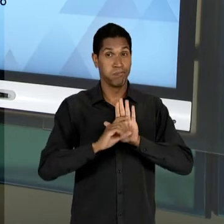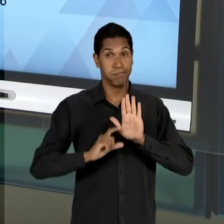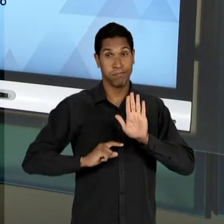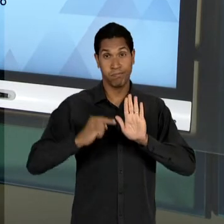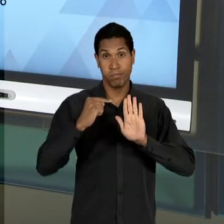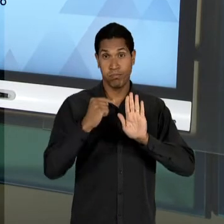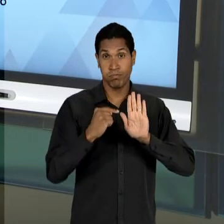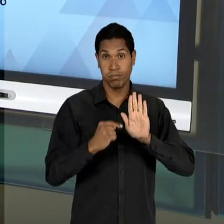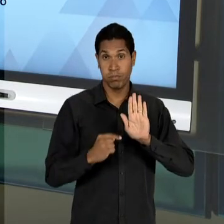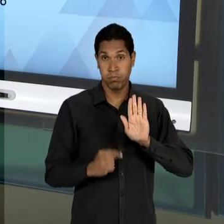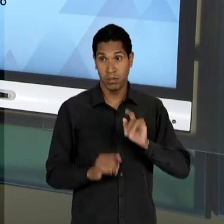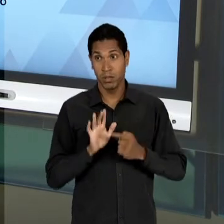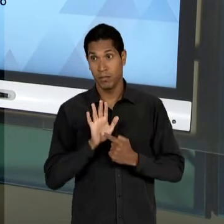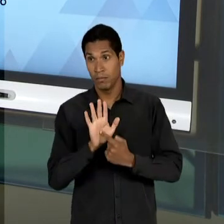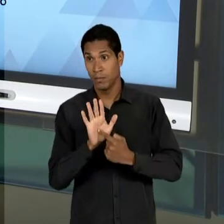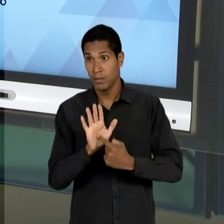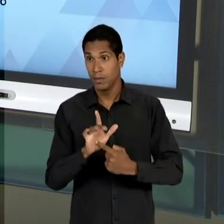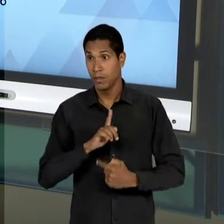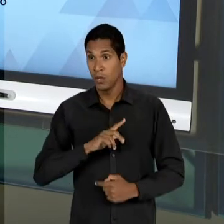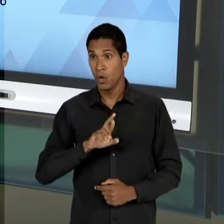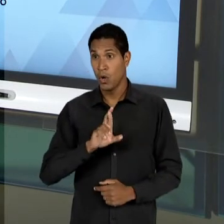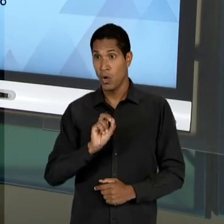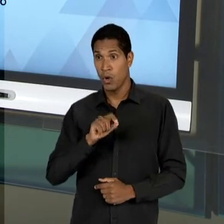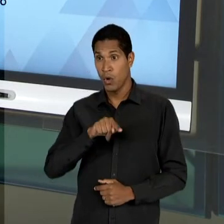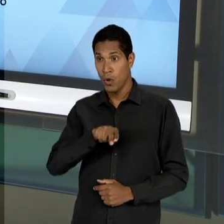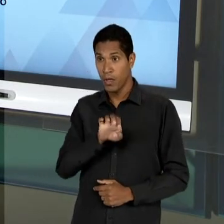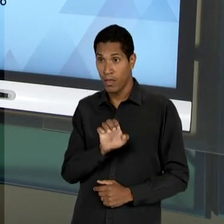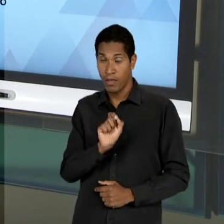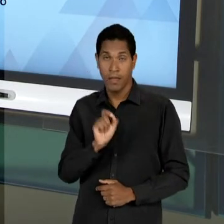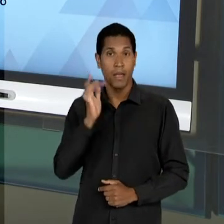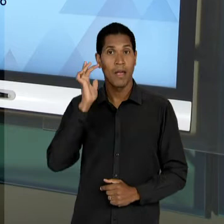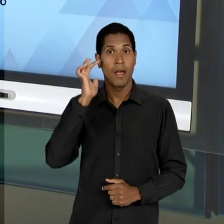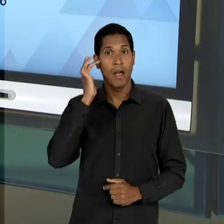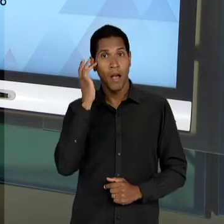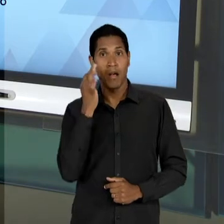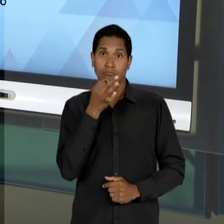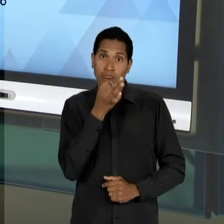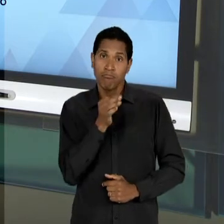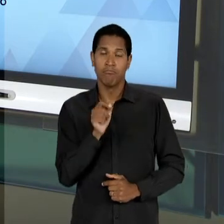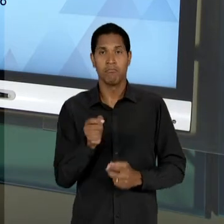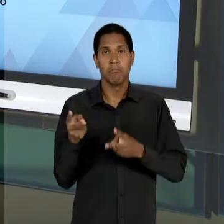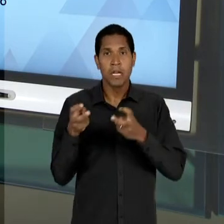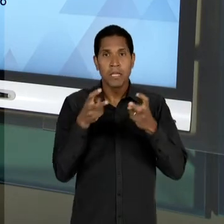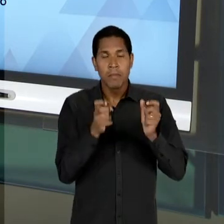DO PROFESSOR ROQUE SPENCER MACIEL DE BARROS, OU SEJA, CONFUSÕES CONCEITUAIS PRESENTES NO MODO